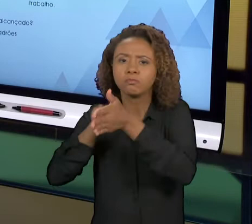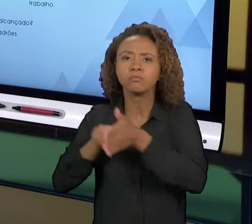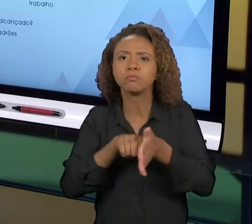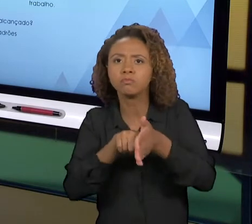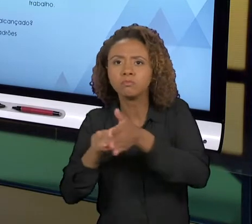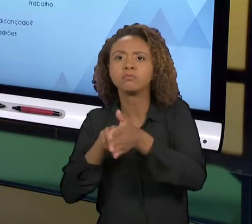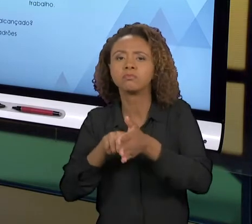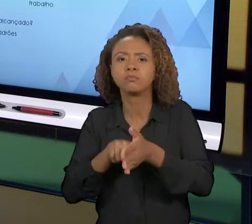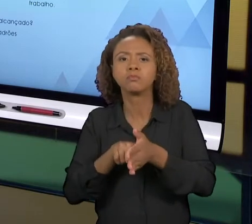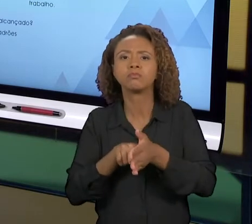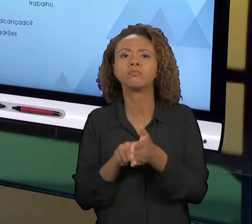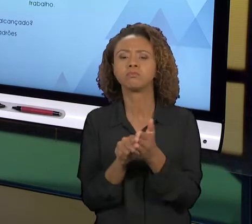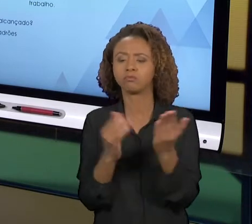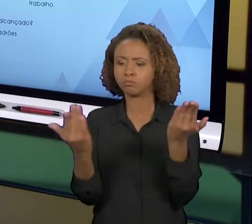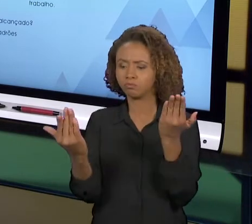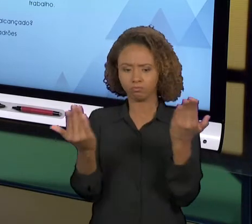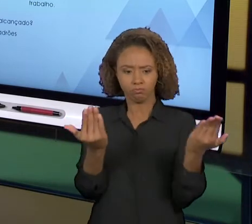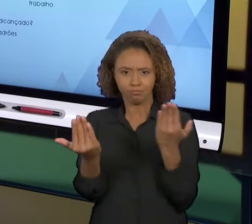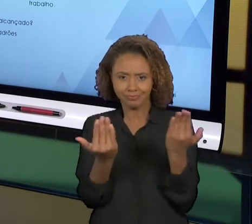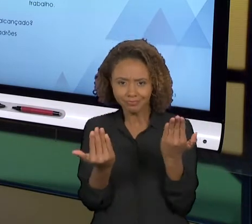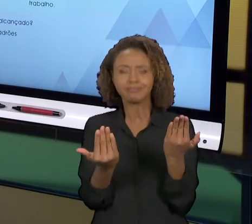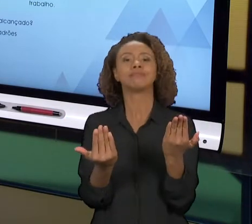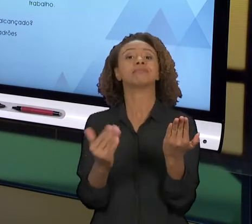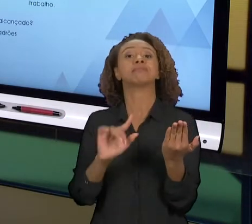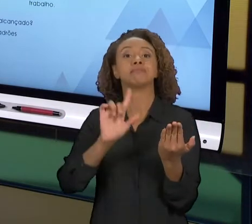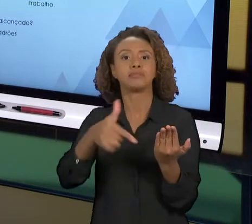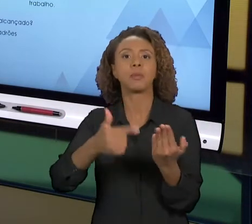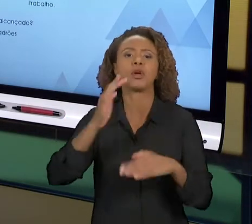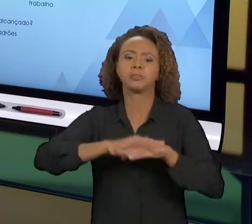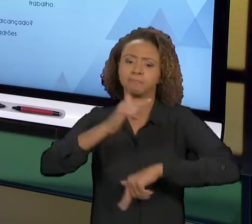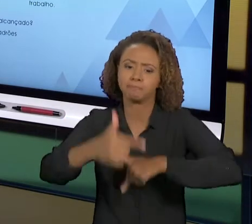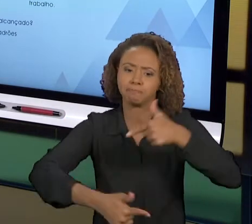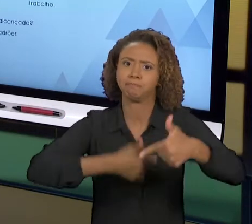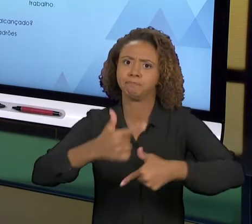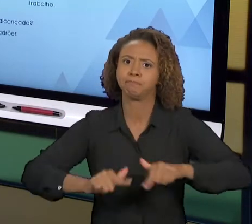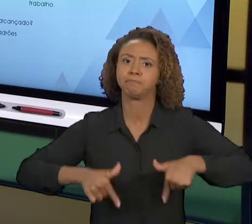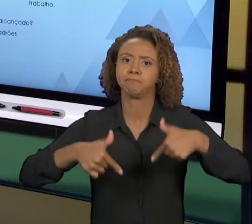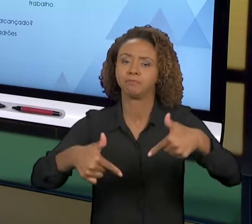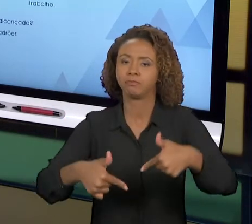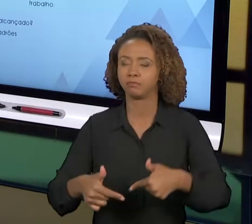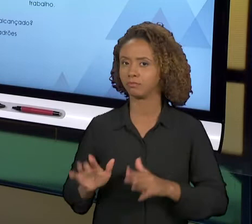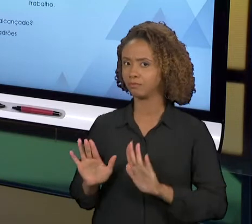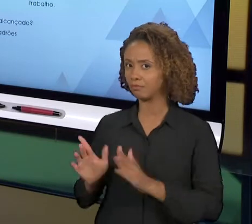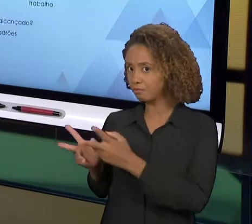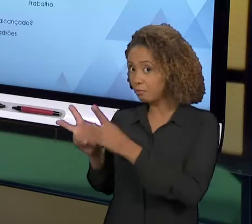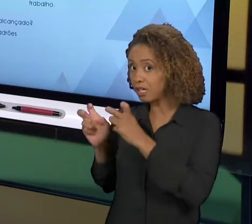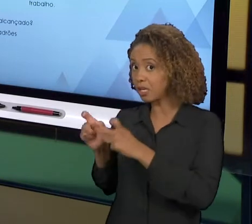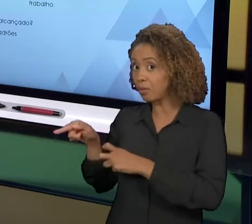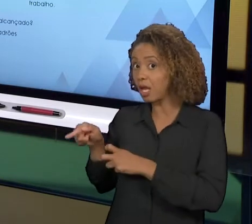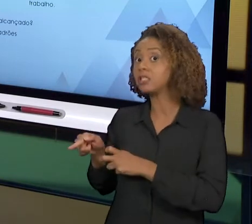NOVAMENTE. PERCEBAM QUE ESTE É UM CICLO PARA MELHORIA, NÃO É UM CICLO PARA UTILIZAR NO